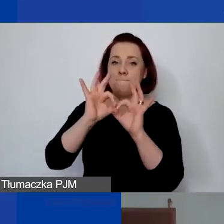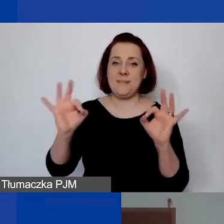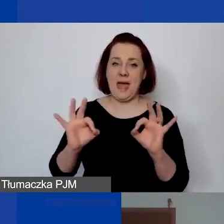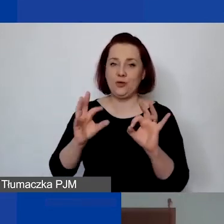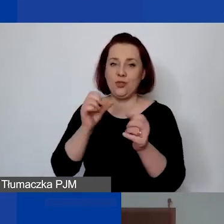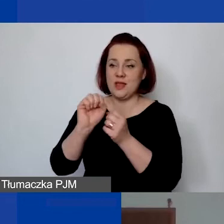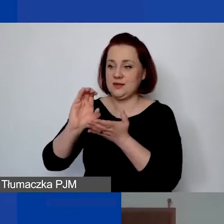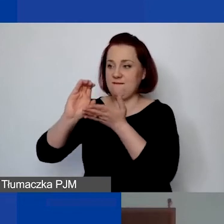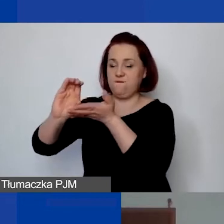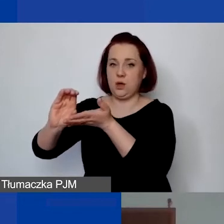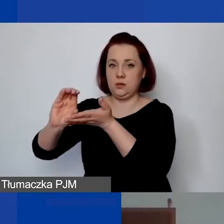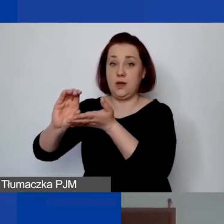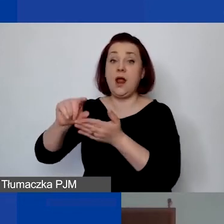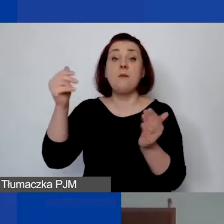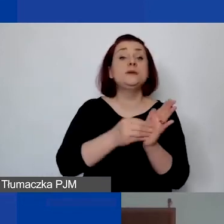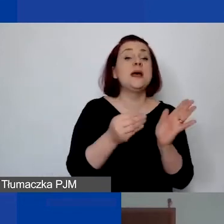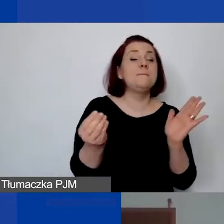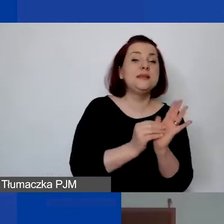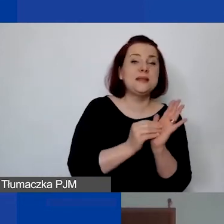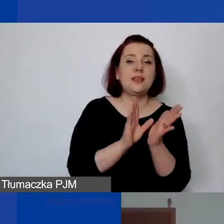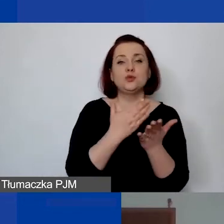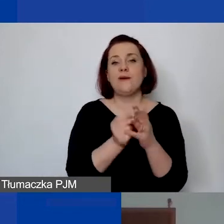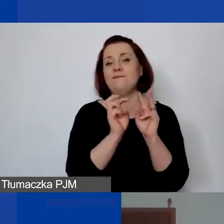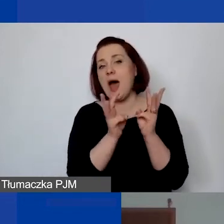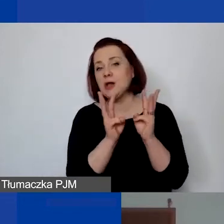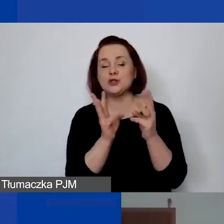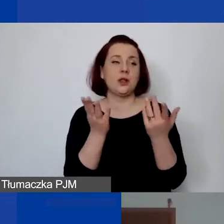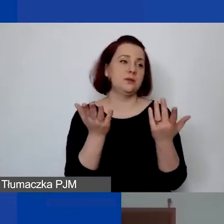Ale mogą to państwo zapisać jako warsztaty, jako projekt,